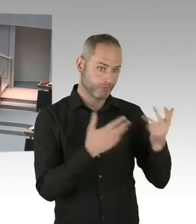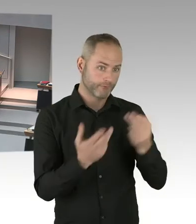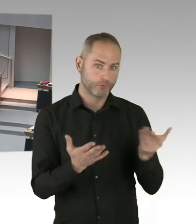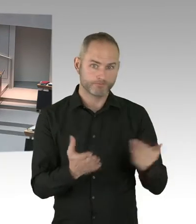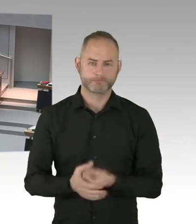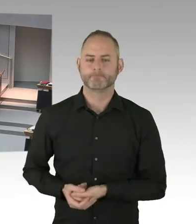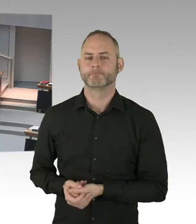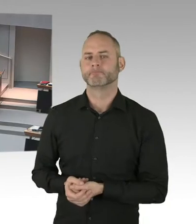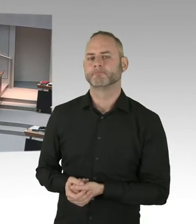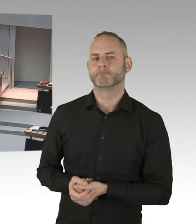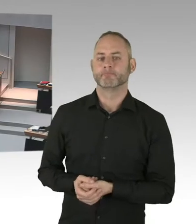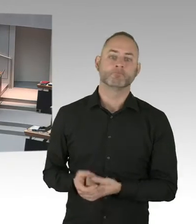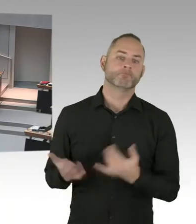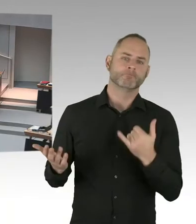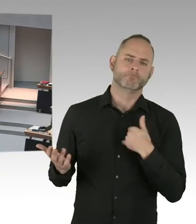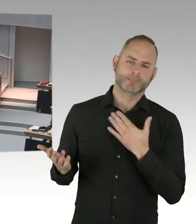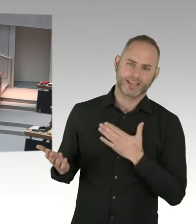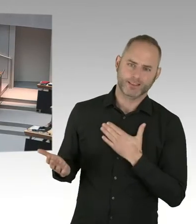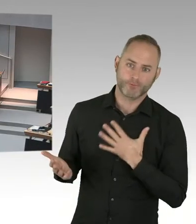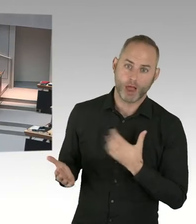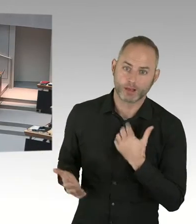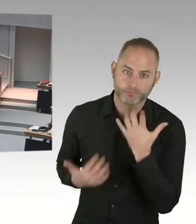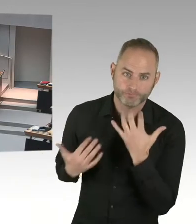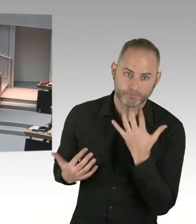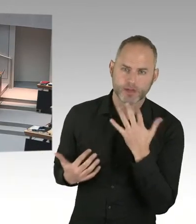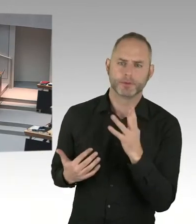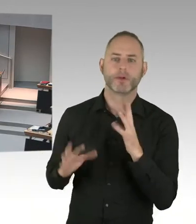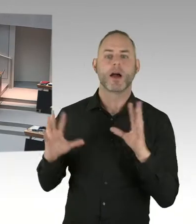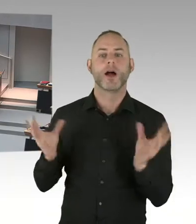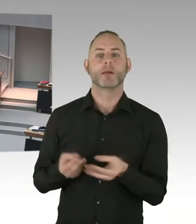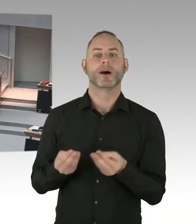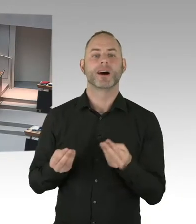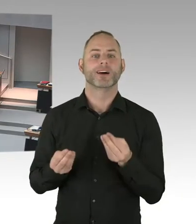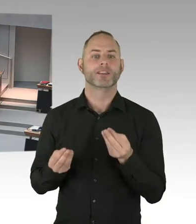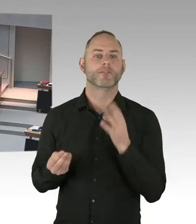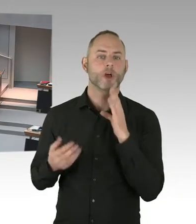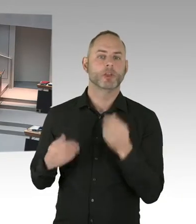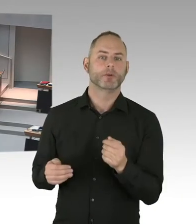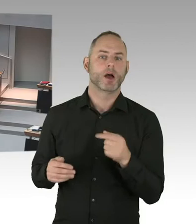nur Geflüchtete Menschen dort einziehen. Das heißt, man kann dann auch nicht einfach sagen, och, da machen wir mal Studierende rein.